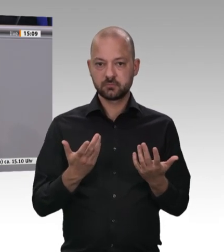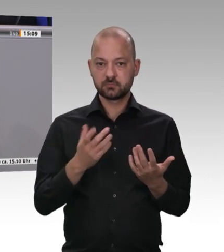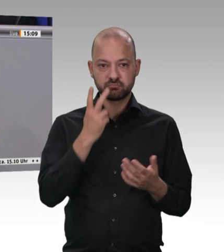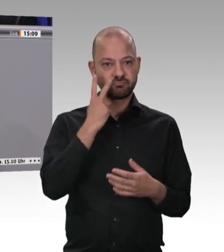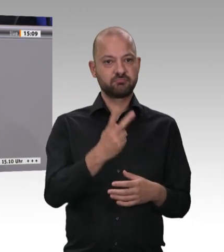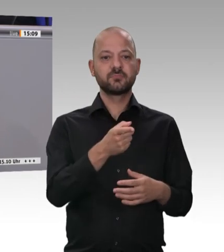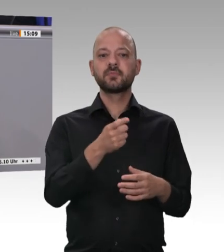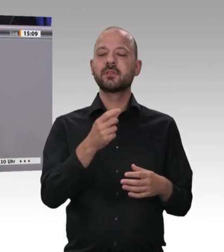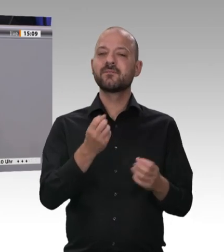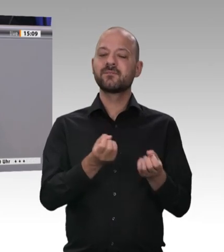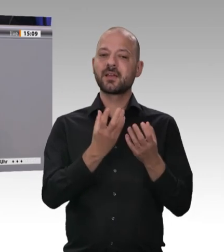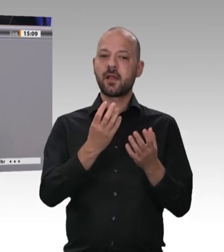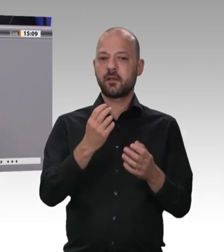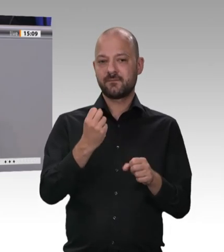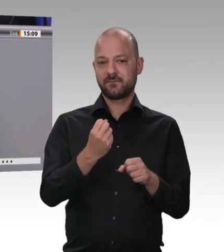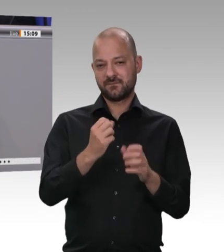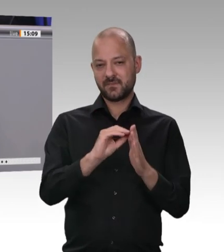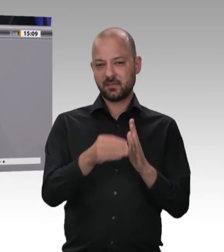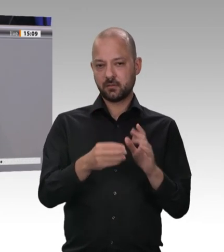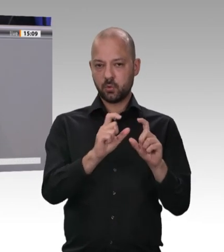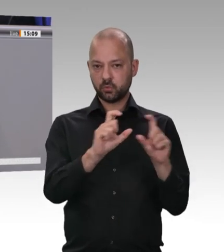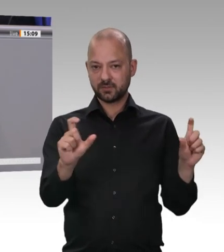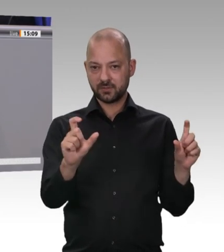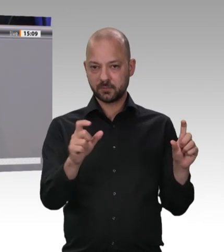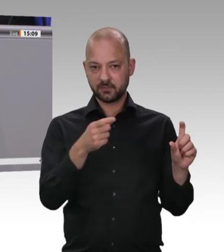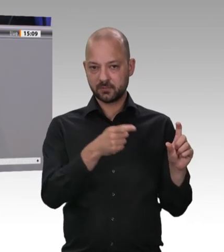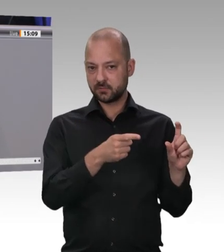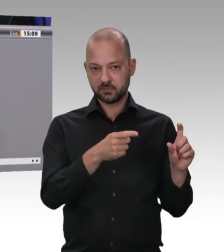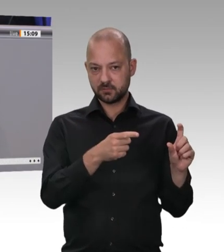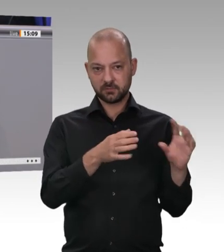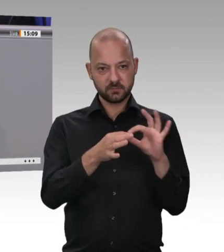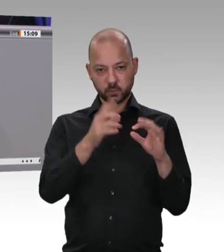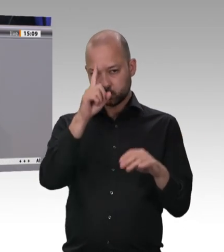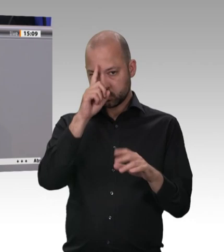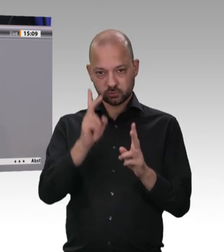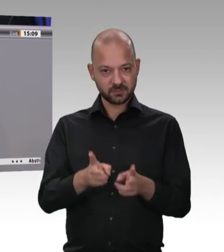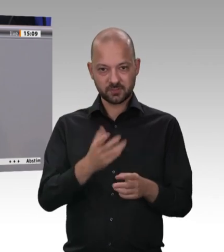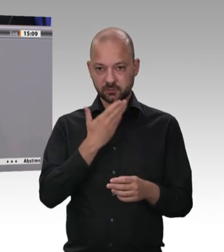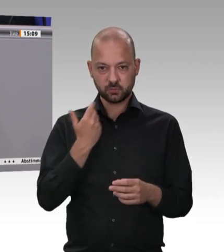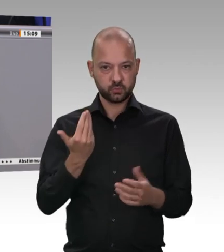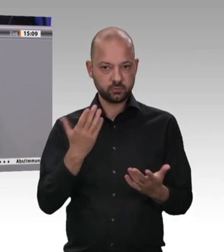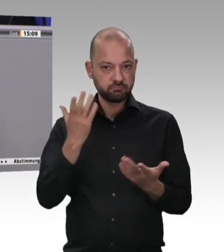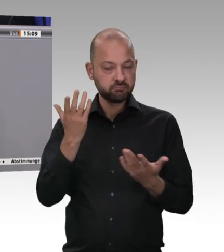Hier haben wir die meisten Probleme und die meisten Verstöße, die wir nicht haben